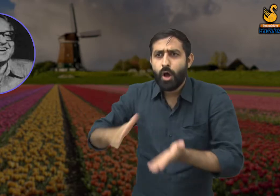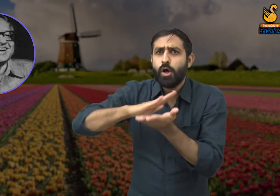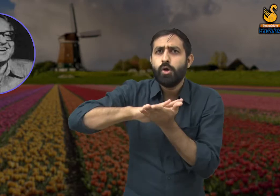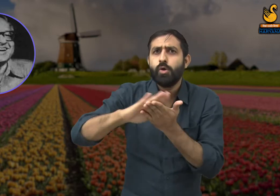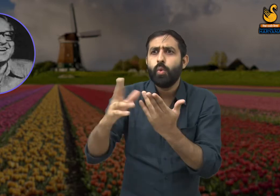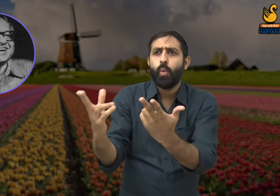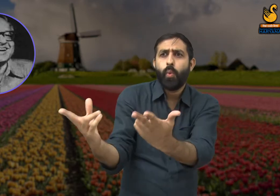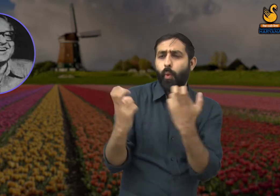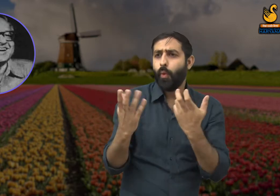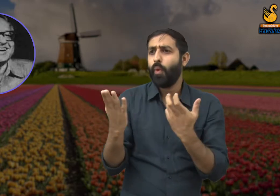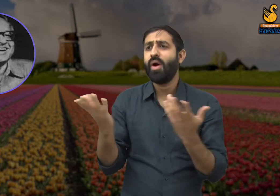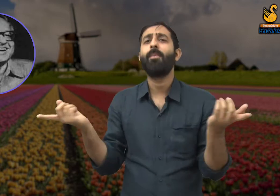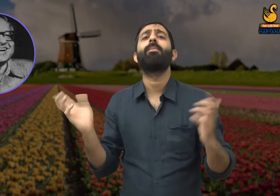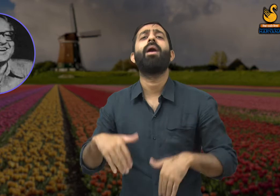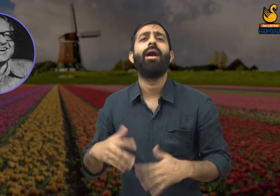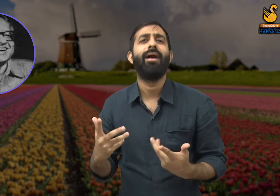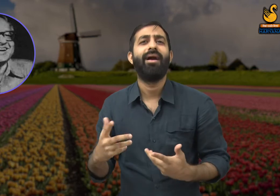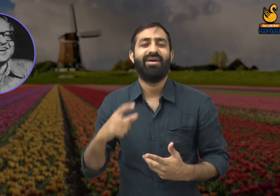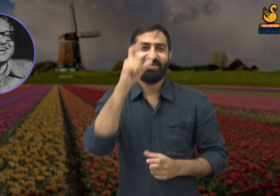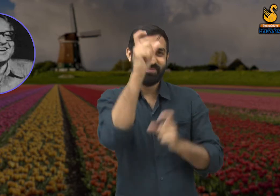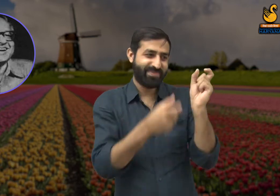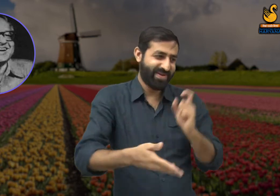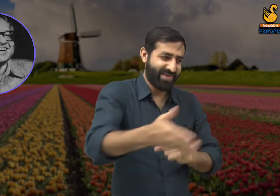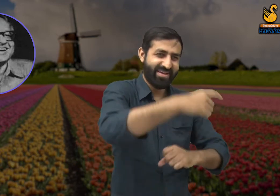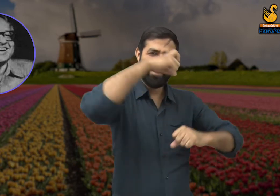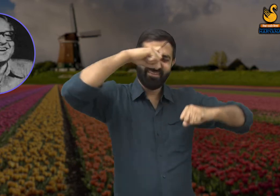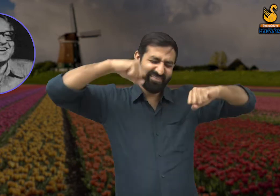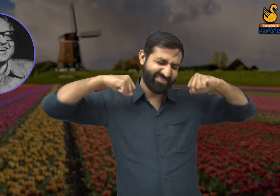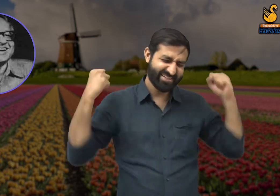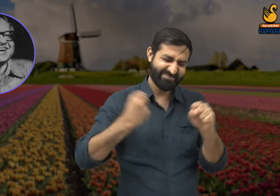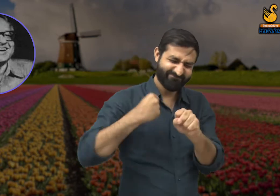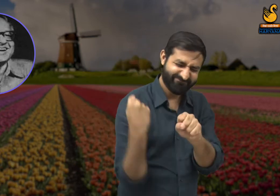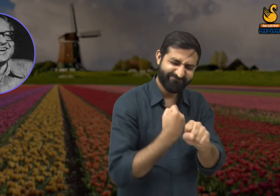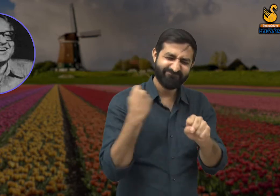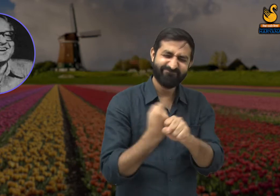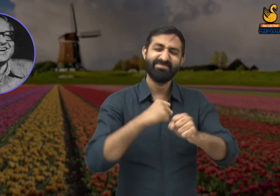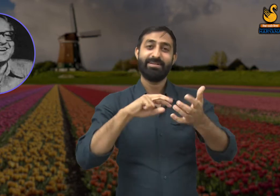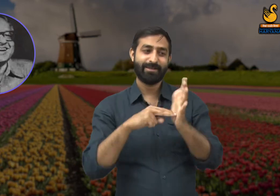जिनकी वजह से शहरों में चमक आती है उन श्रमिकों की मेहनत का सम्मान होना चाहिए,